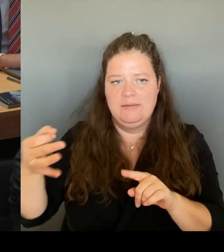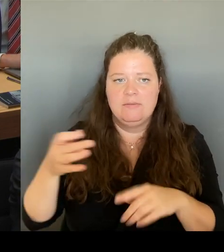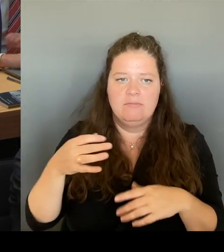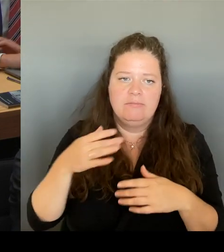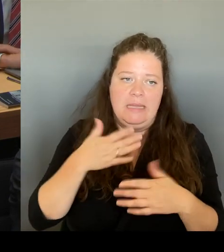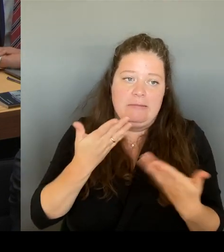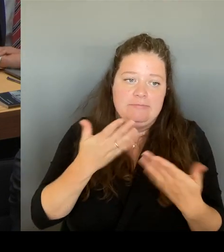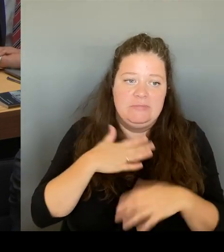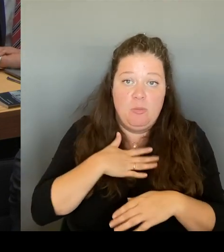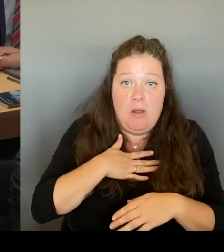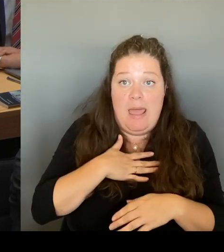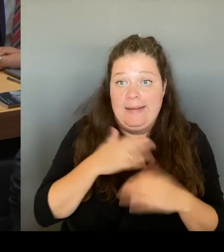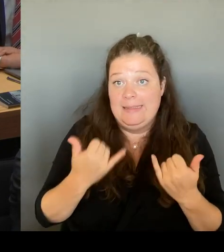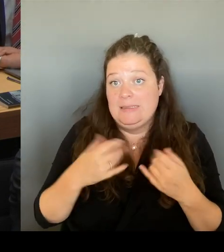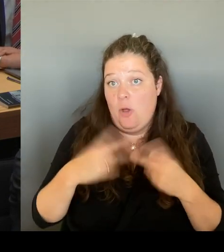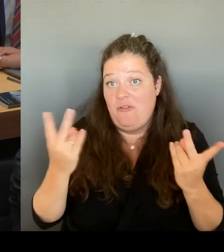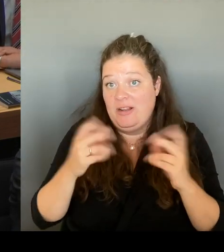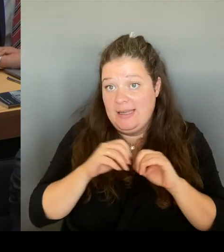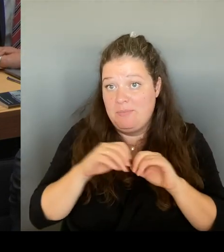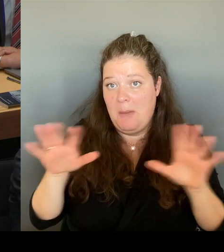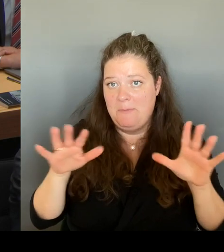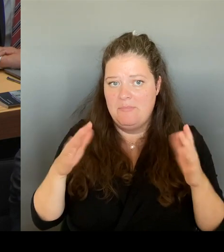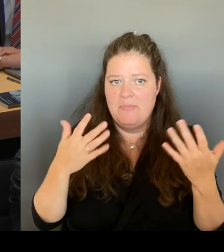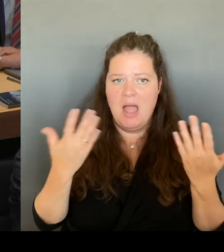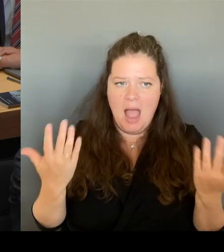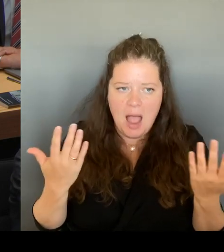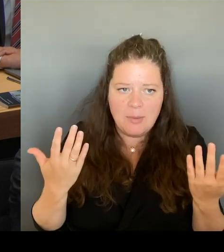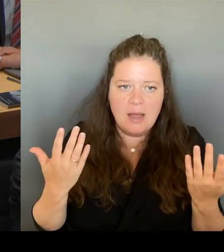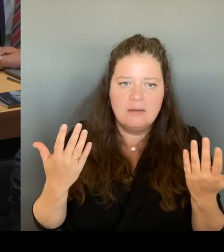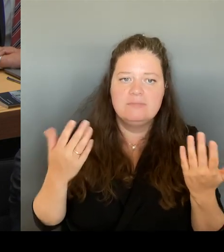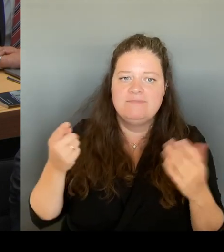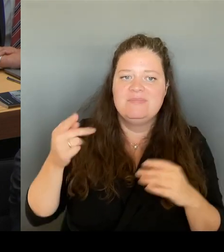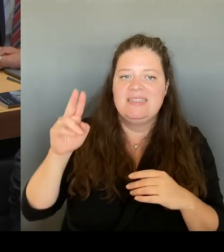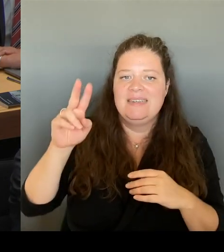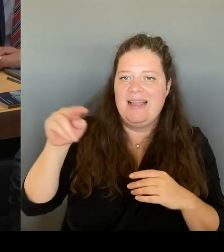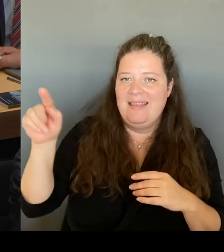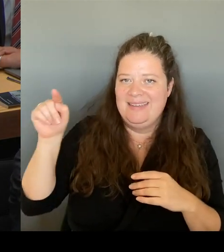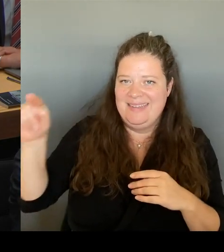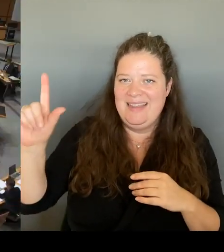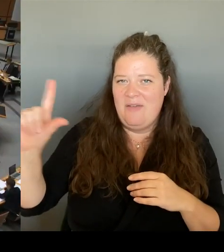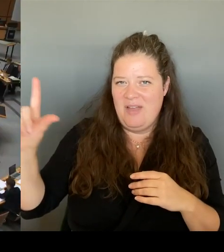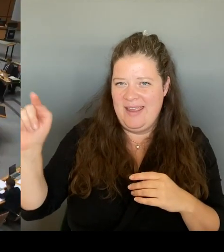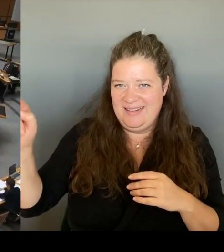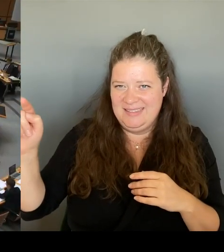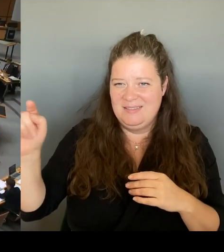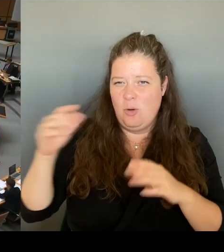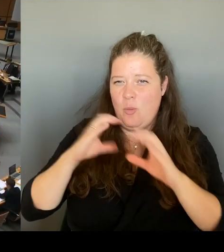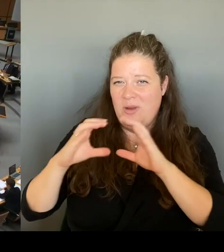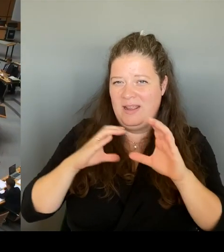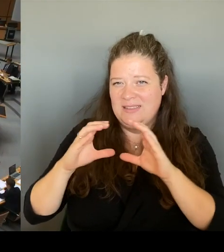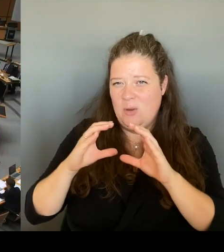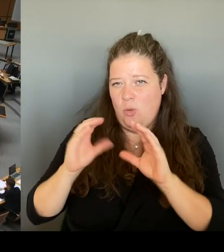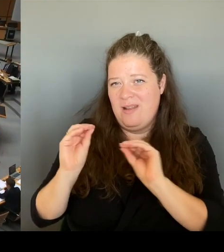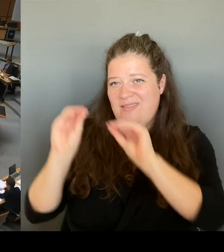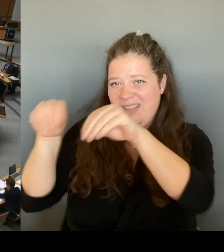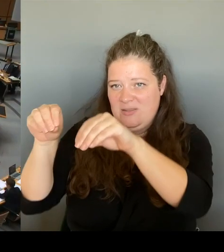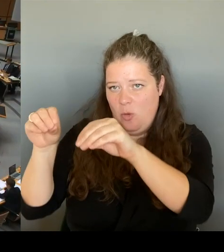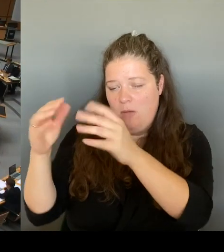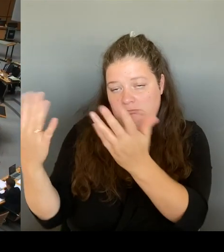liegt natürlich beim Investor. Und das war auch immer schon so klar. Danke schön.(Rednerwechsel) Vielen Dank für die zweite Nachfrage. hat sich der Kollege Dr.